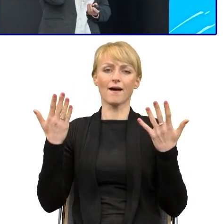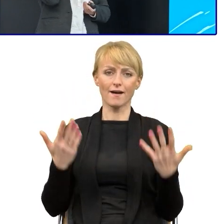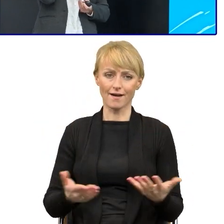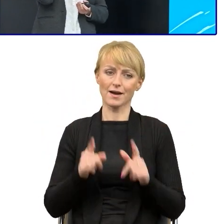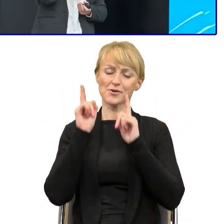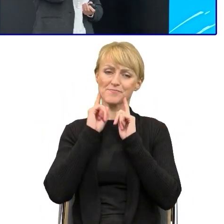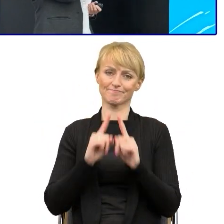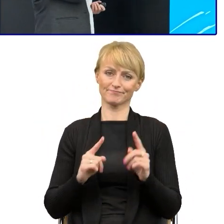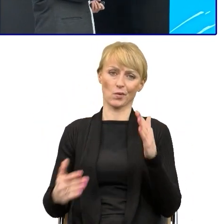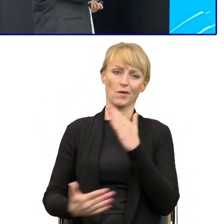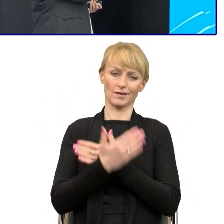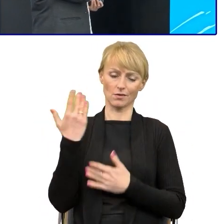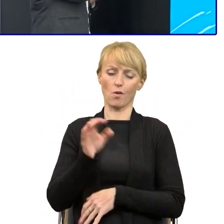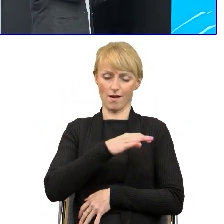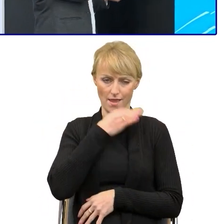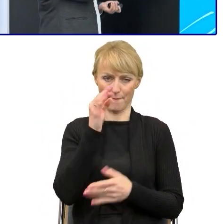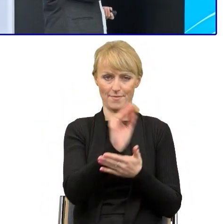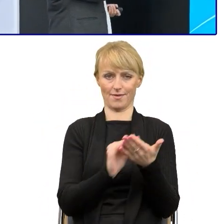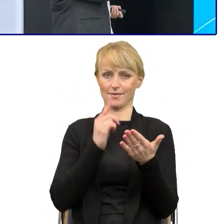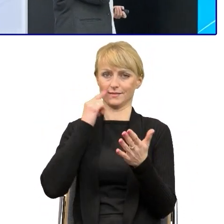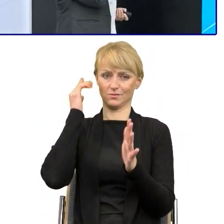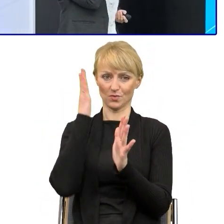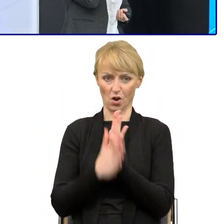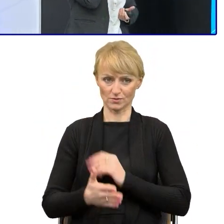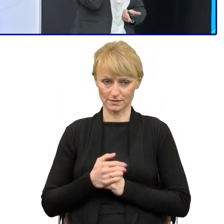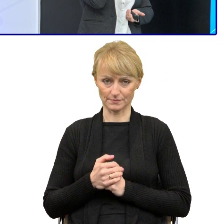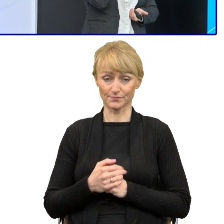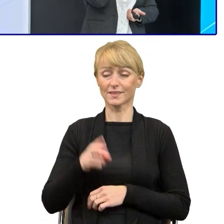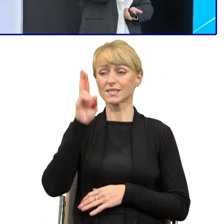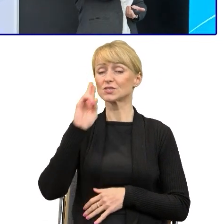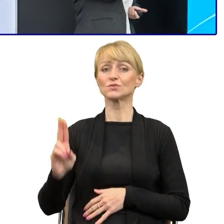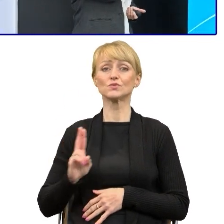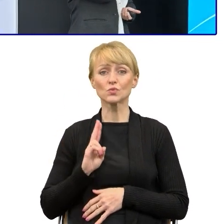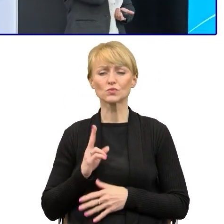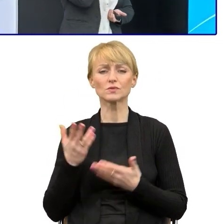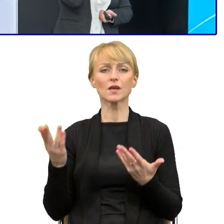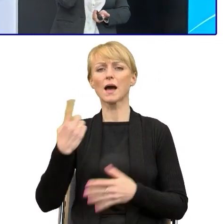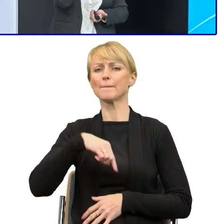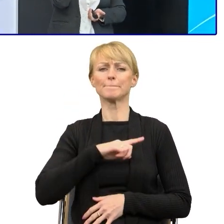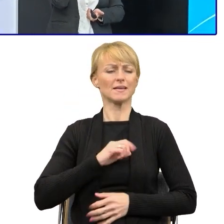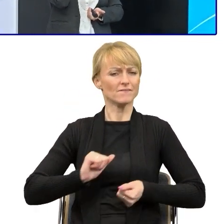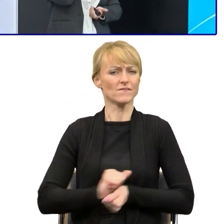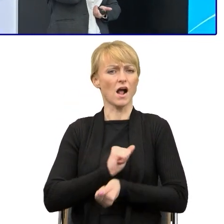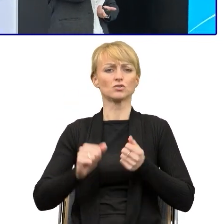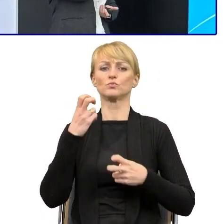A z czym walczymy w urzędach, w instytucjach publicznych? To przede wszystkim są przekonania, to przywiązanie do tradycji.